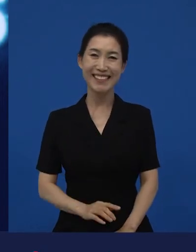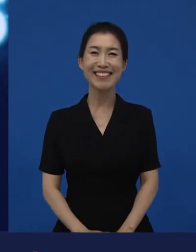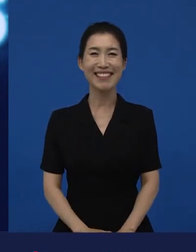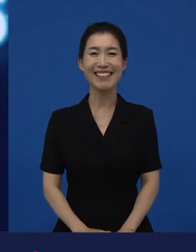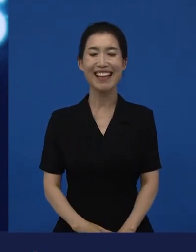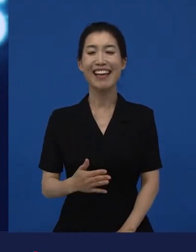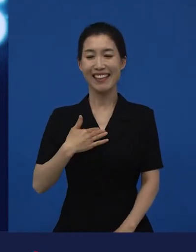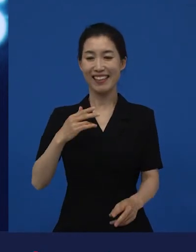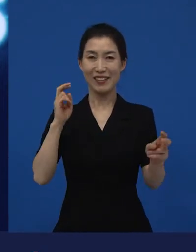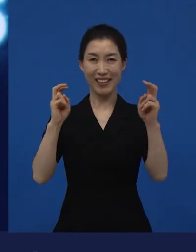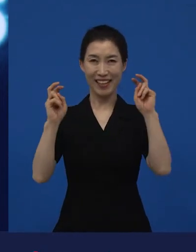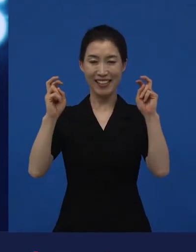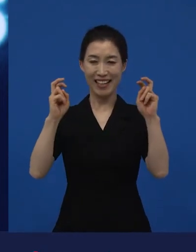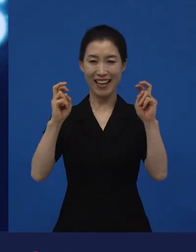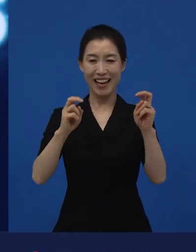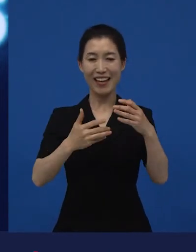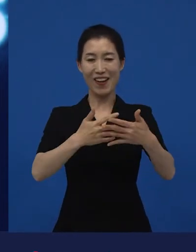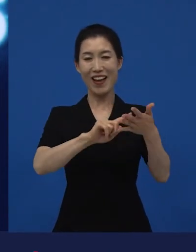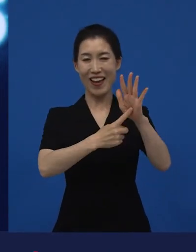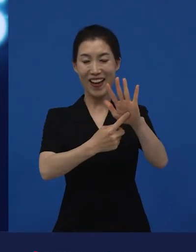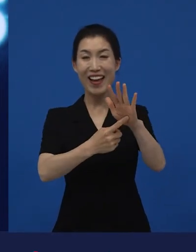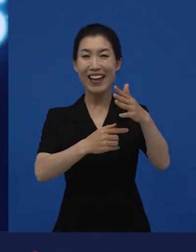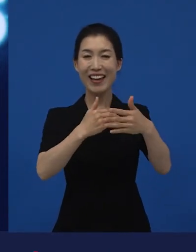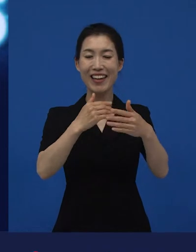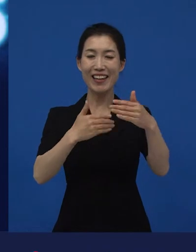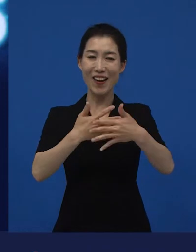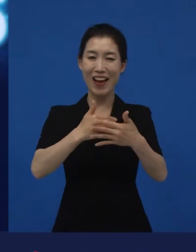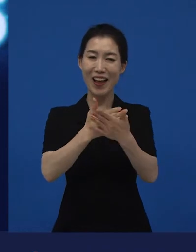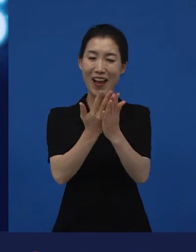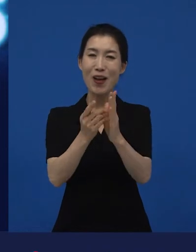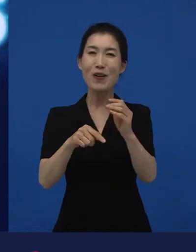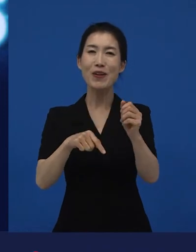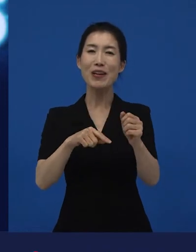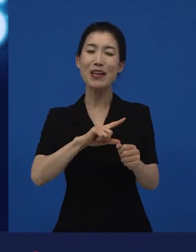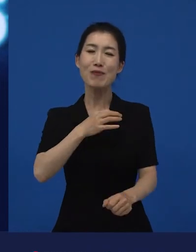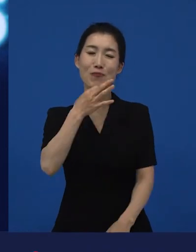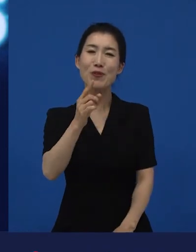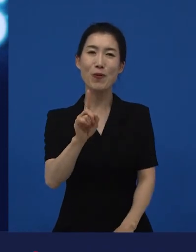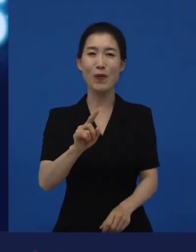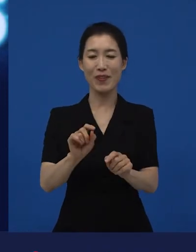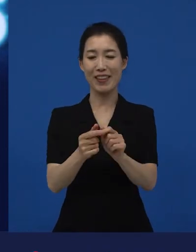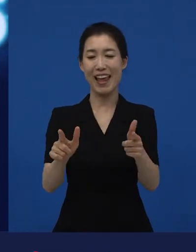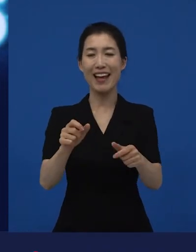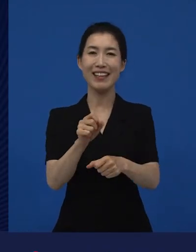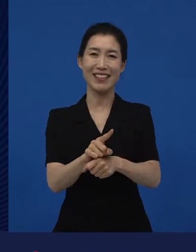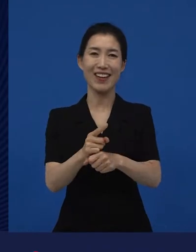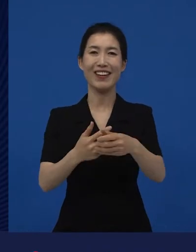저희 회사가 주로 하고 있는 영화들은 이렇게 불립니다. ‘다양성 영화’라고 불리고 있습니다.